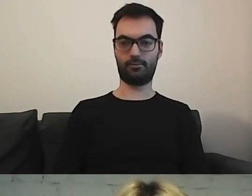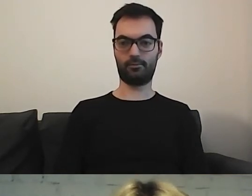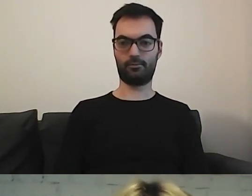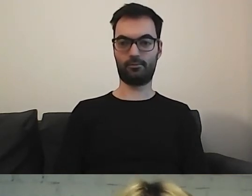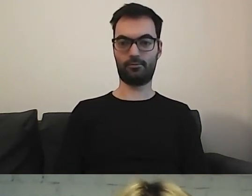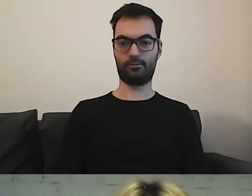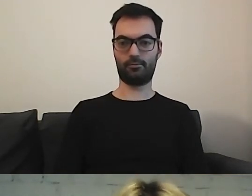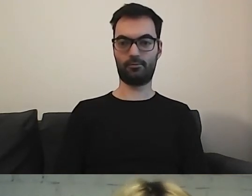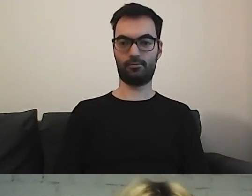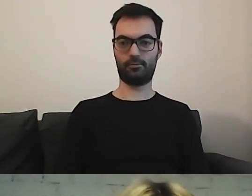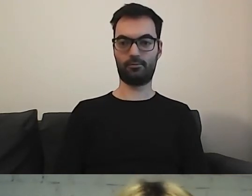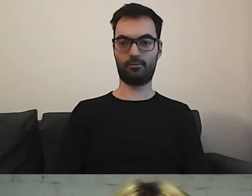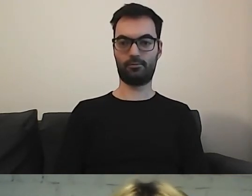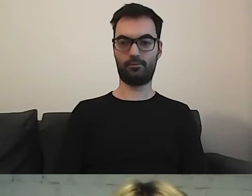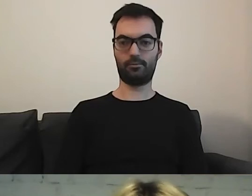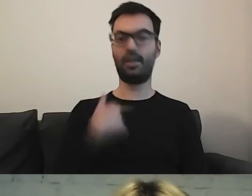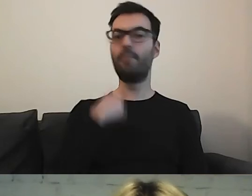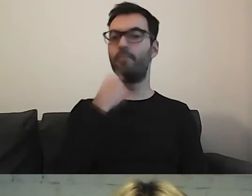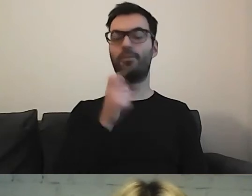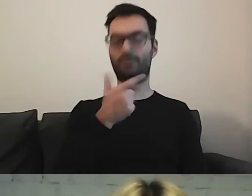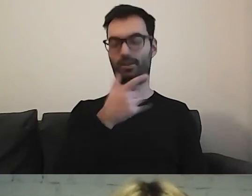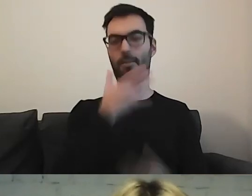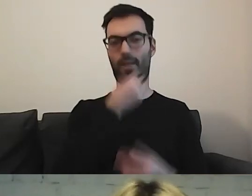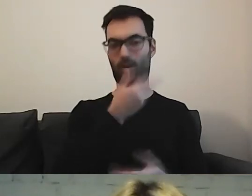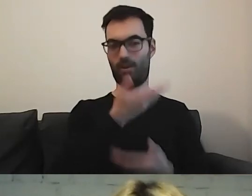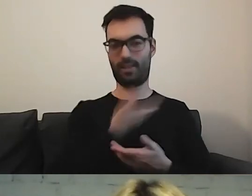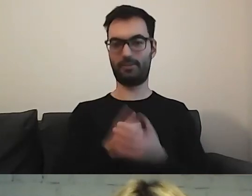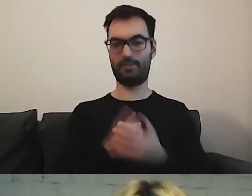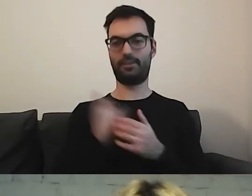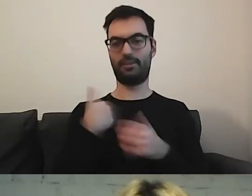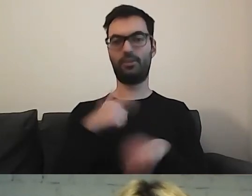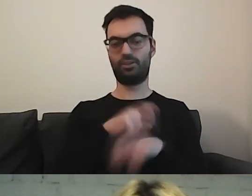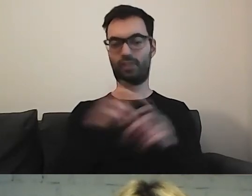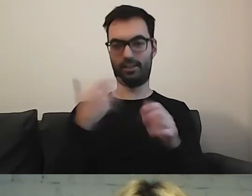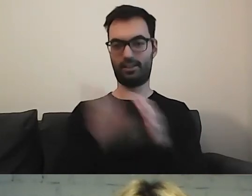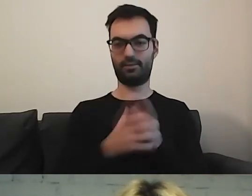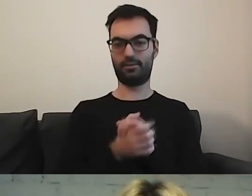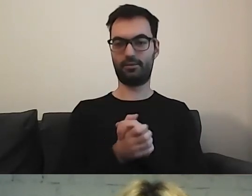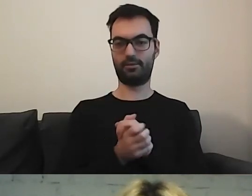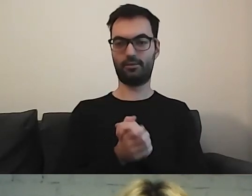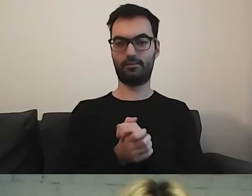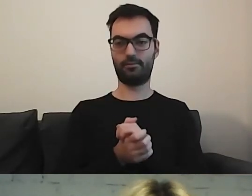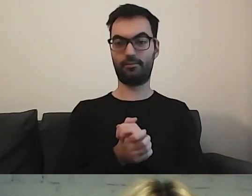MAŁGORZATA: W międzyczasie mogę opowiedzieć o tym mięsie, żeby nie tracić cennych minut. Mikołaj napisał: